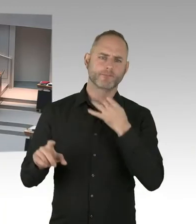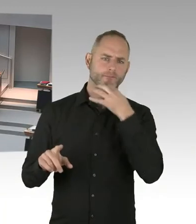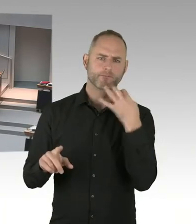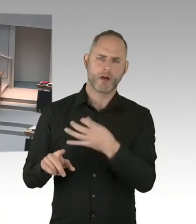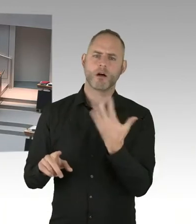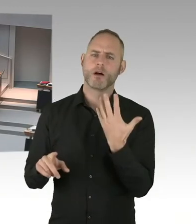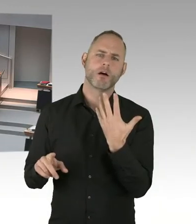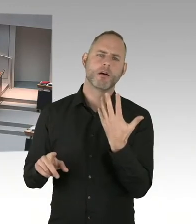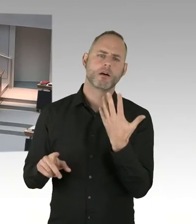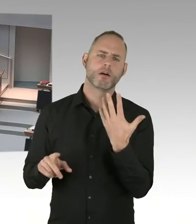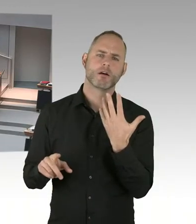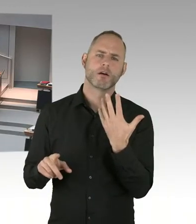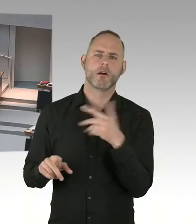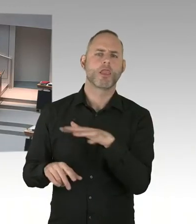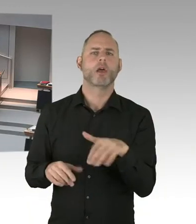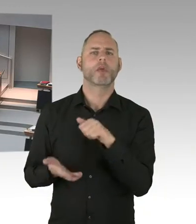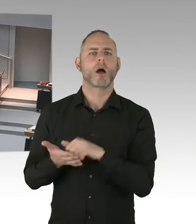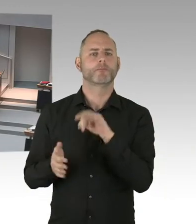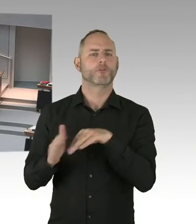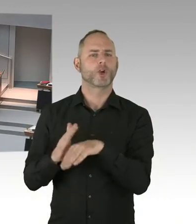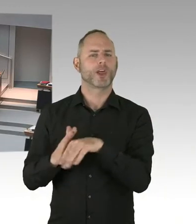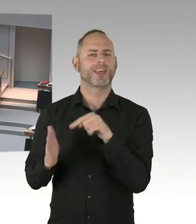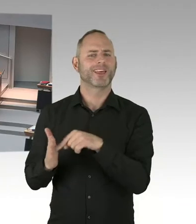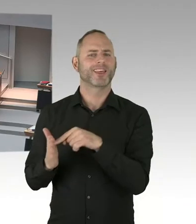Mit der Folge, dass die wenigen neu ankommenden Flüchtlinge